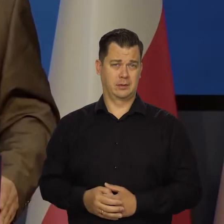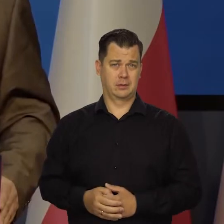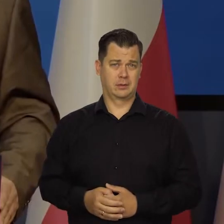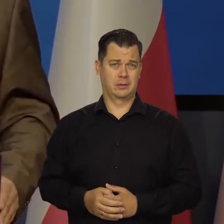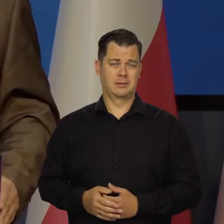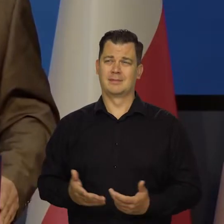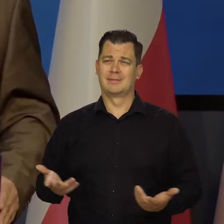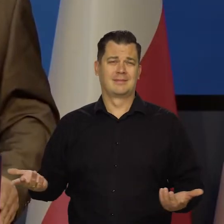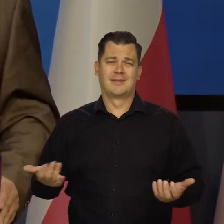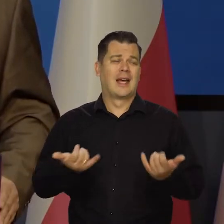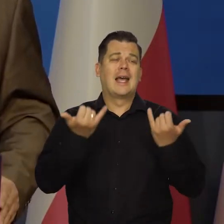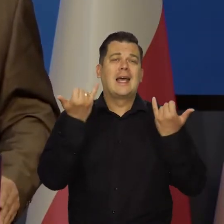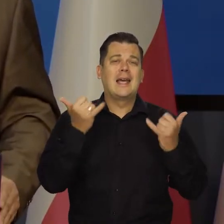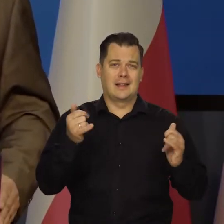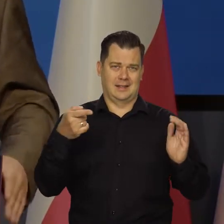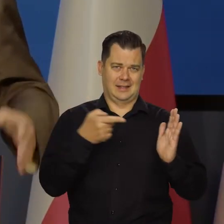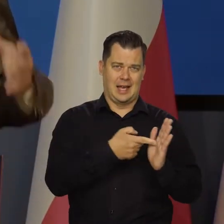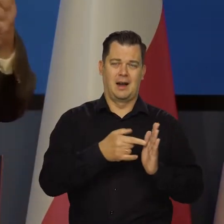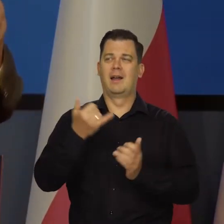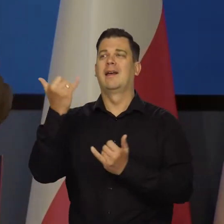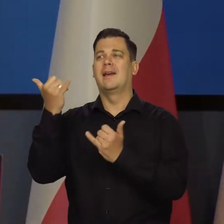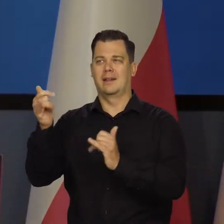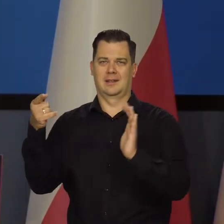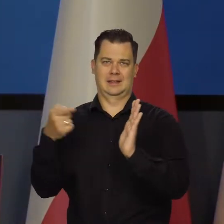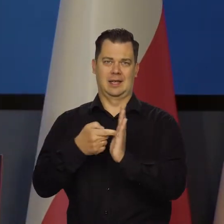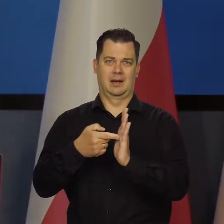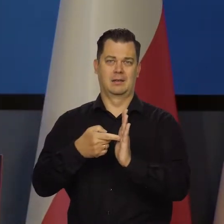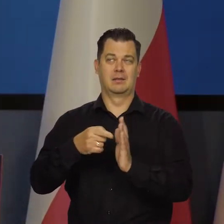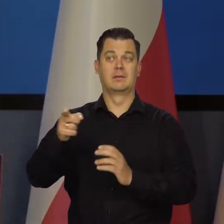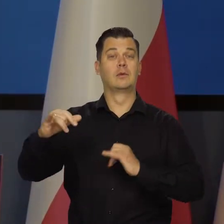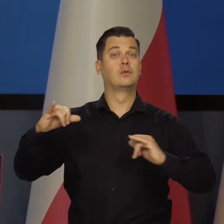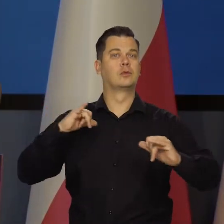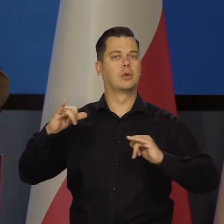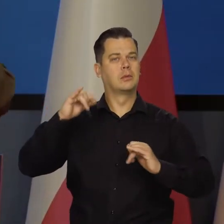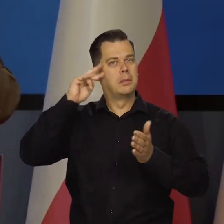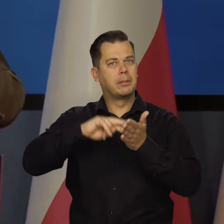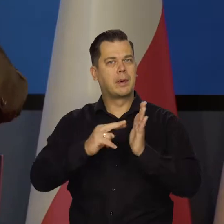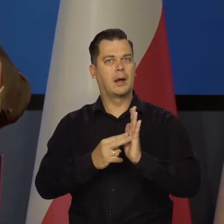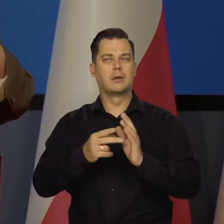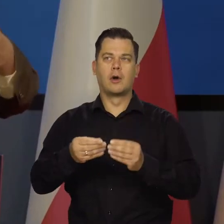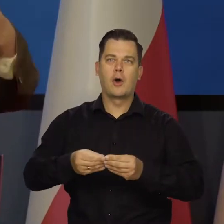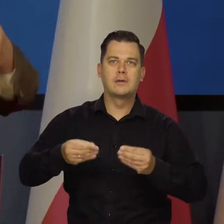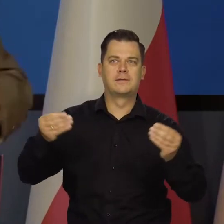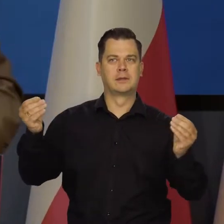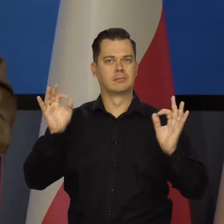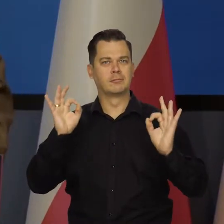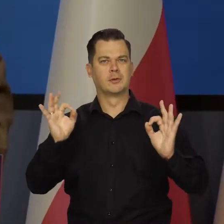To są inne porządki. Rząd dba o ład cywilizacyjny, prawny, o ciągły wzrost dobrobytu obywateli,